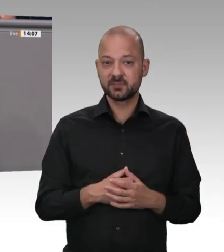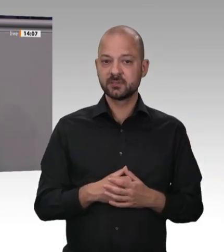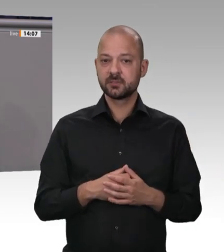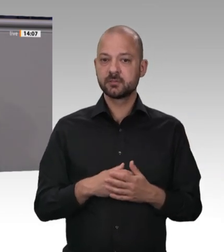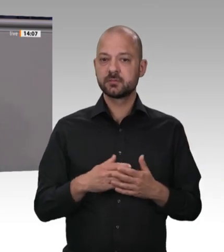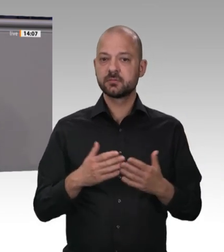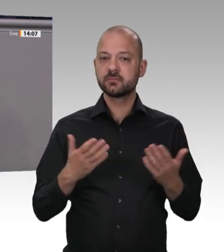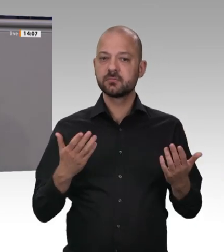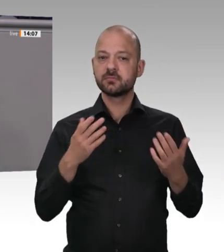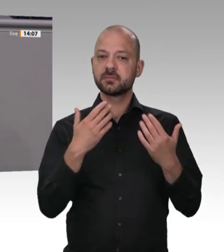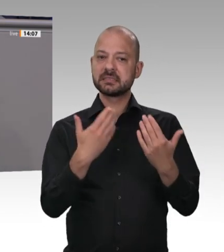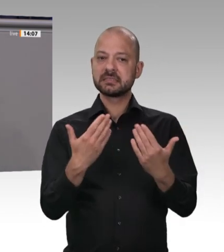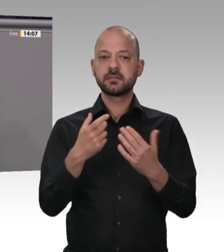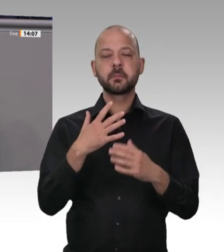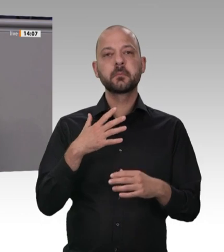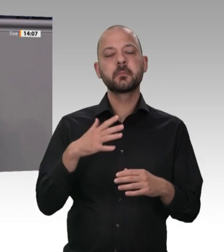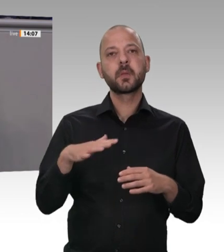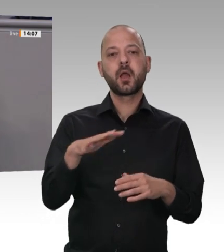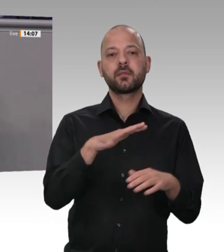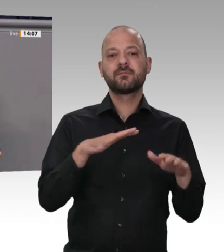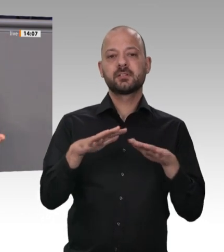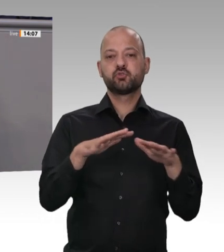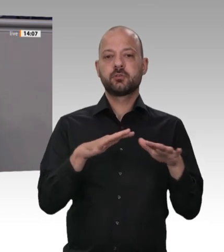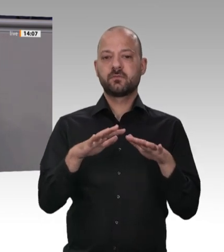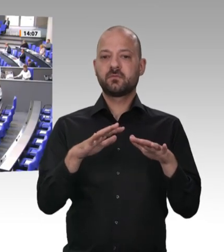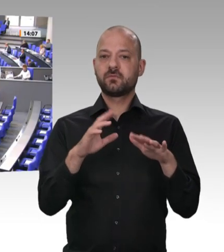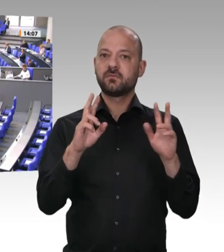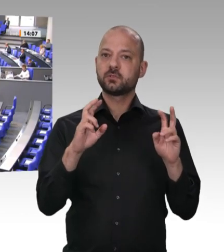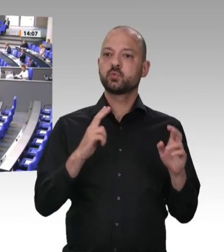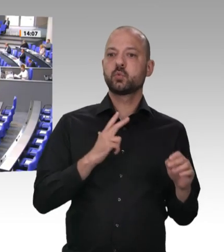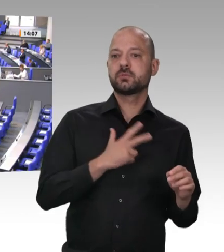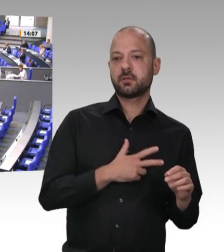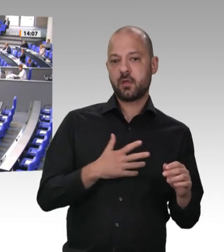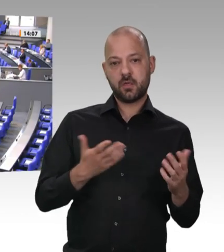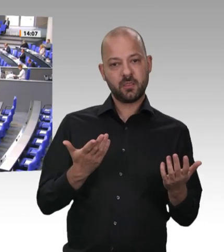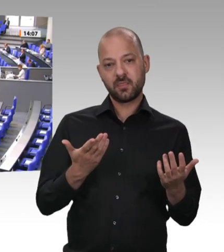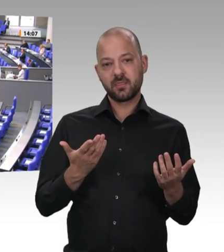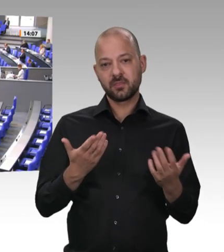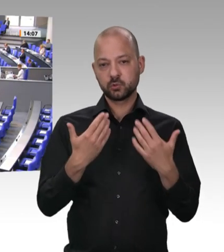das muss gesagt werden. Werte Genossen von der SPD, sozial ist meistens nur noch Ihr